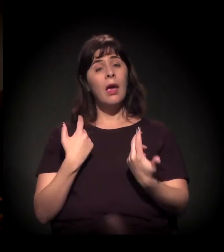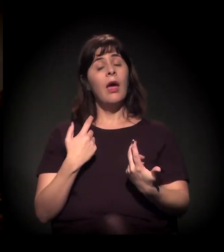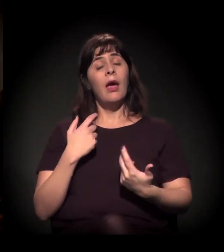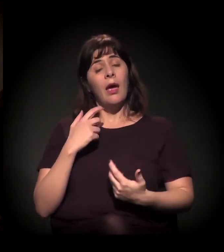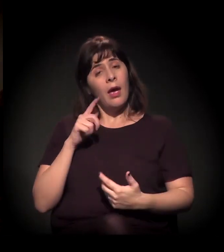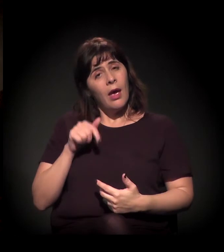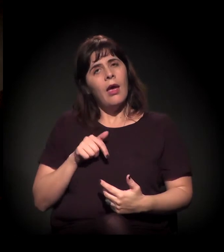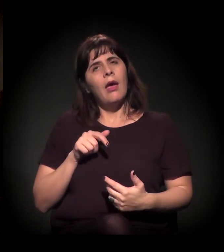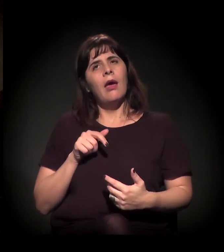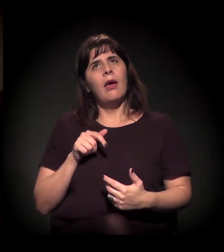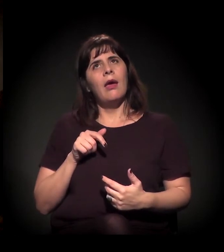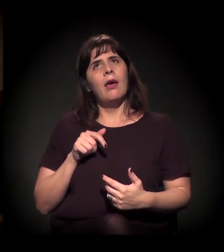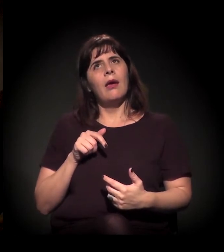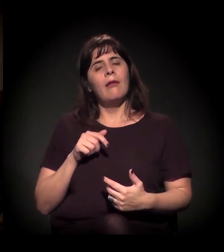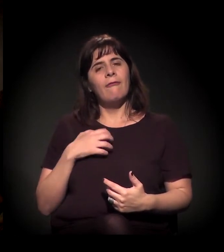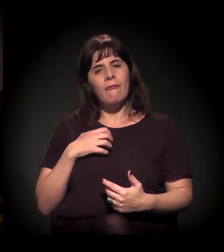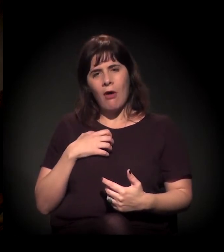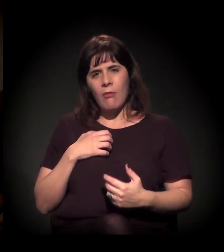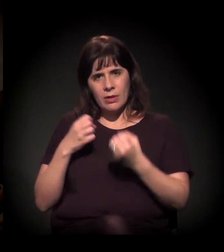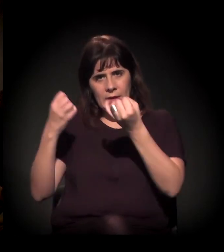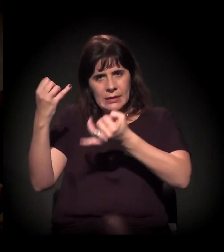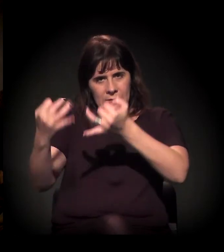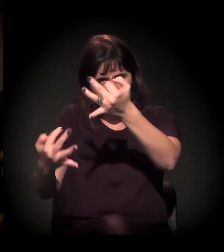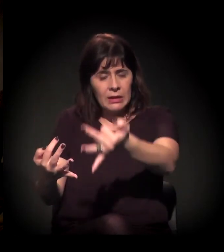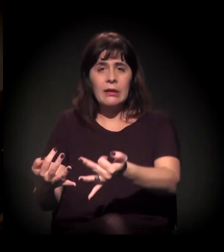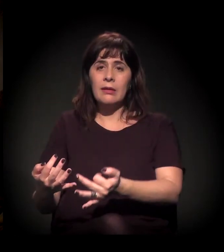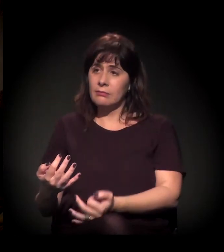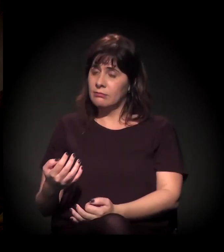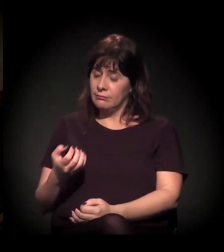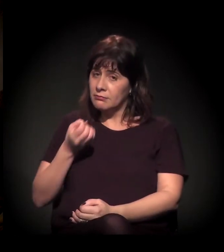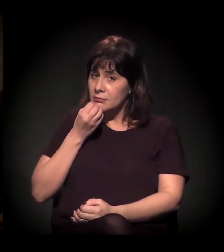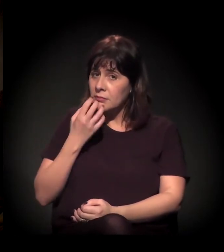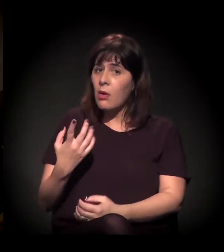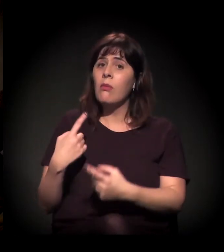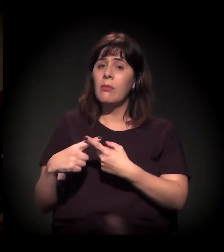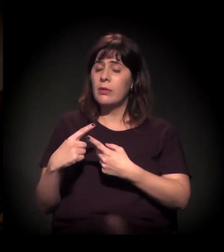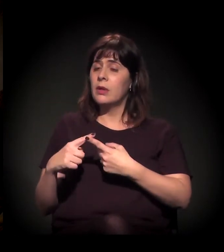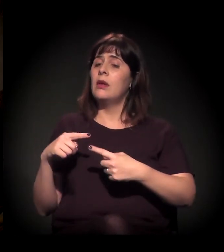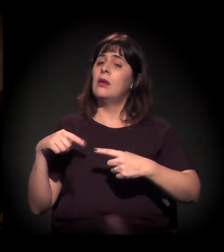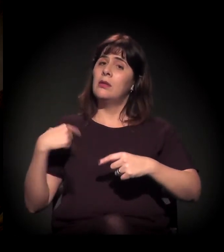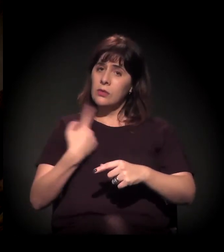mas acho que, quando você vai para a nuance da disputa